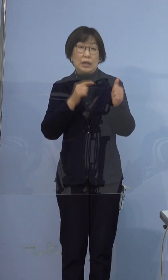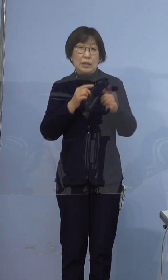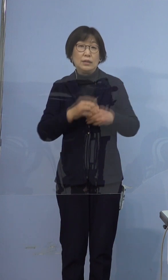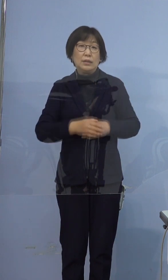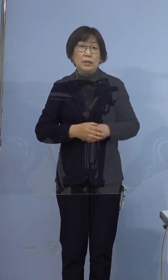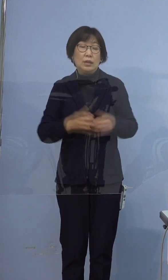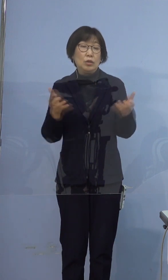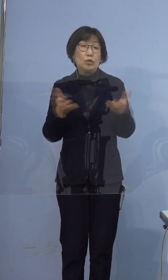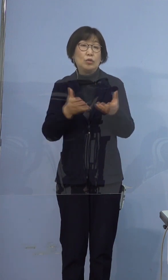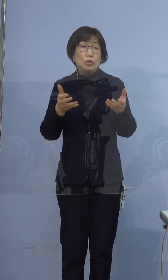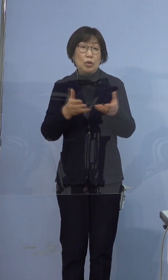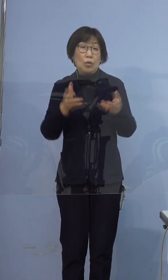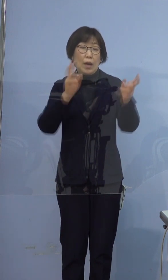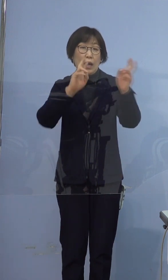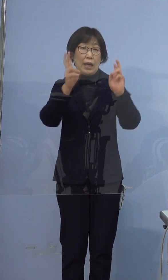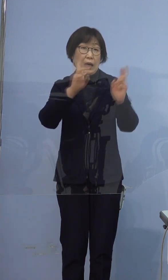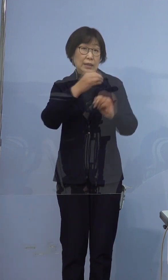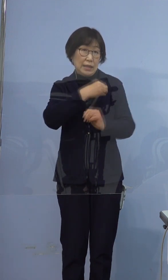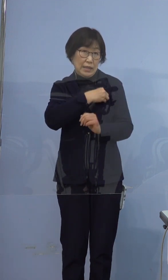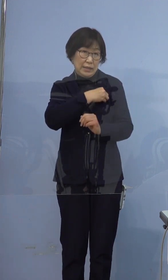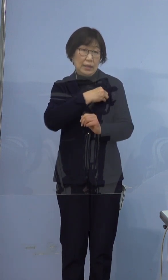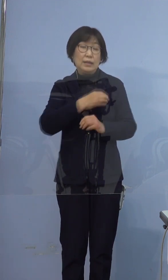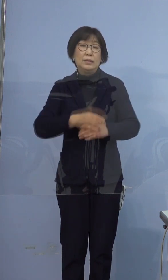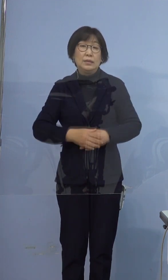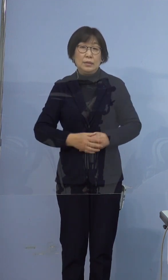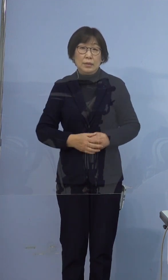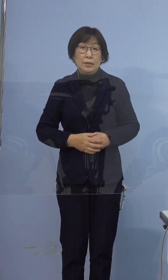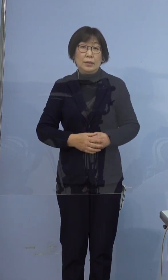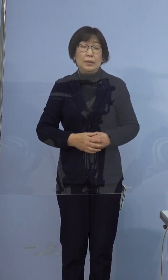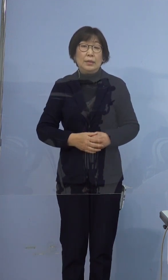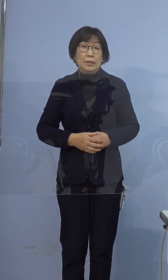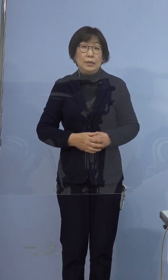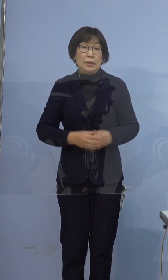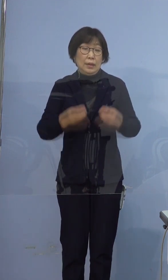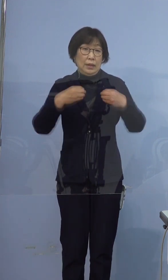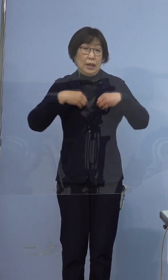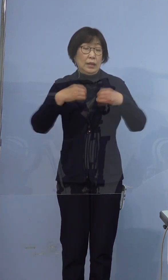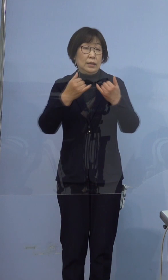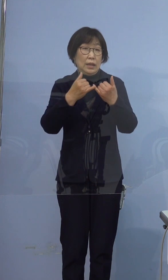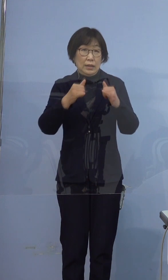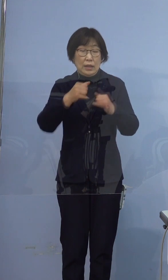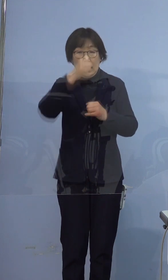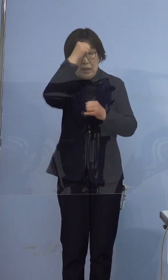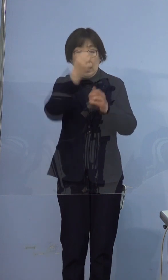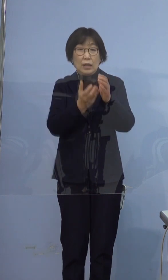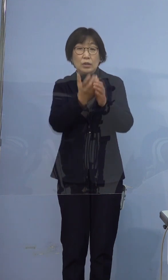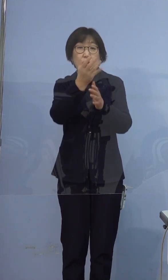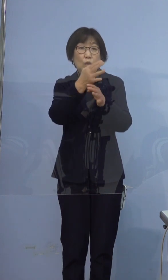職業は会社員です 感染者の発症日や症状、行動歴に